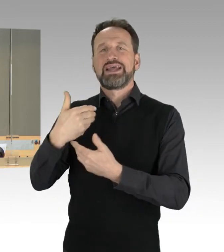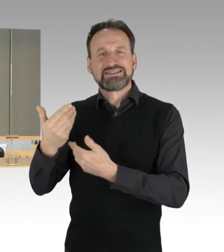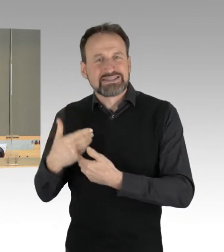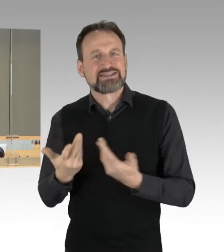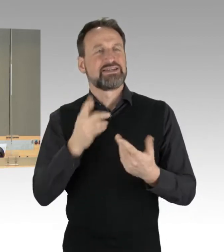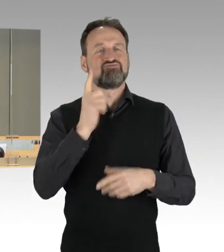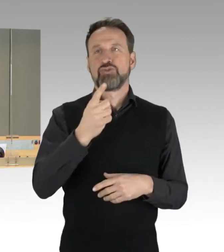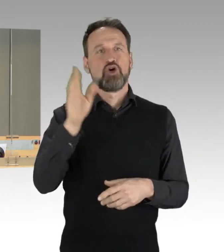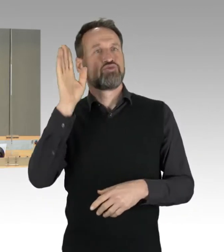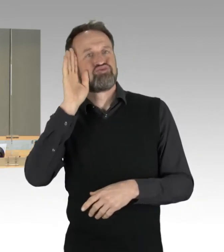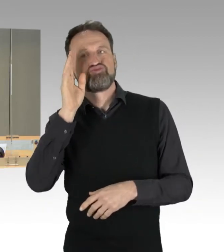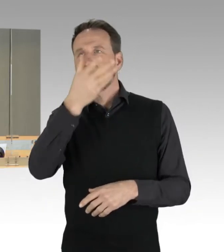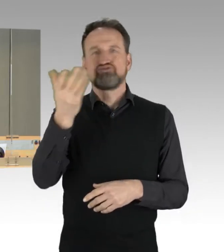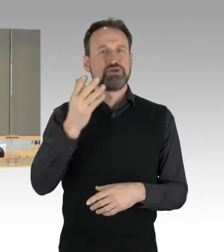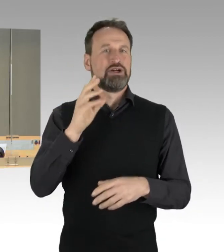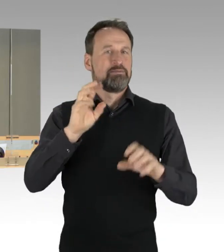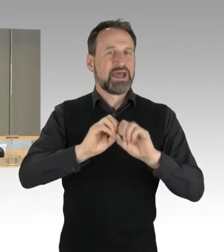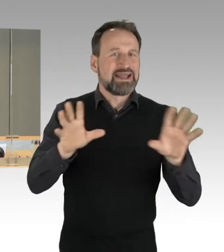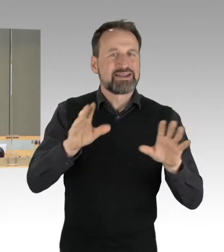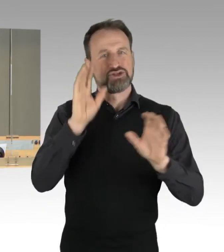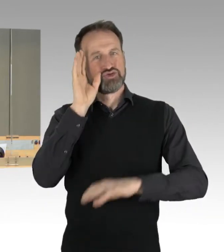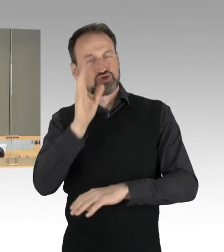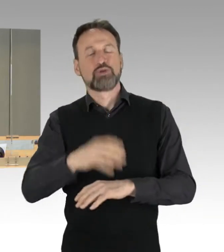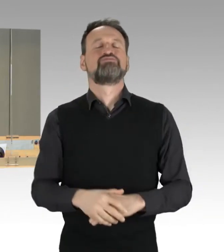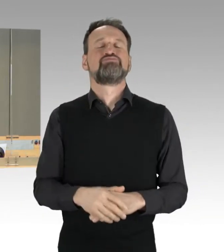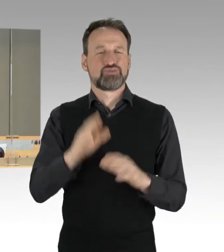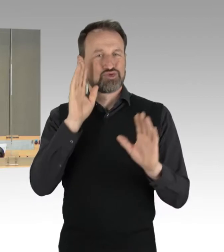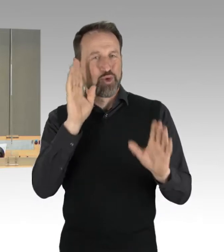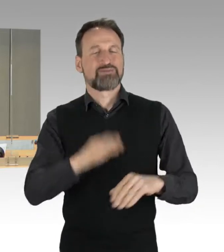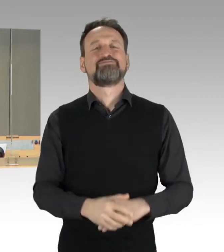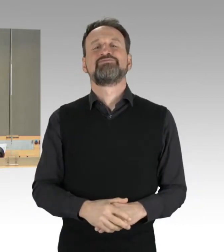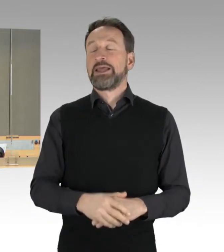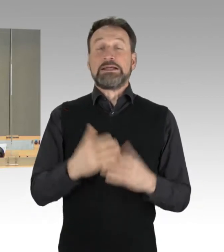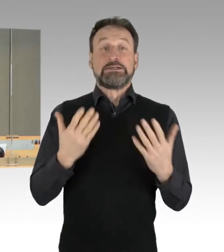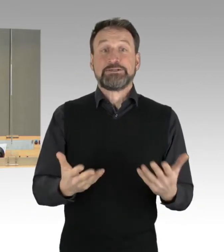Als Geschäftliches habe ich Folgendes mitzuteilen: Die Fraktionen sind übereingekommen,